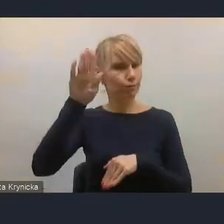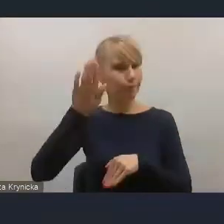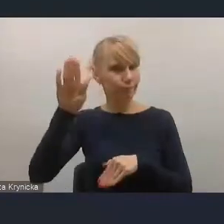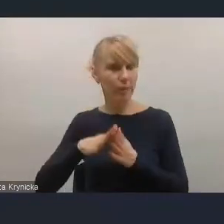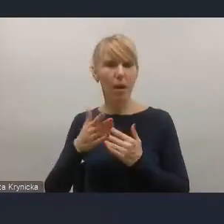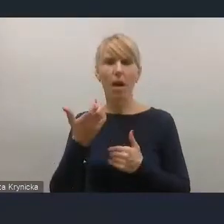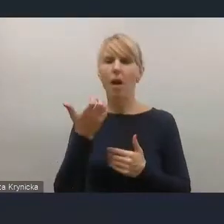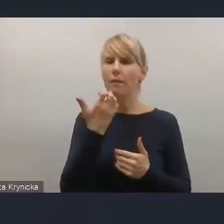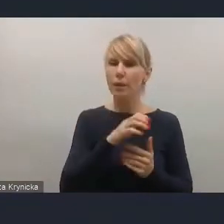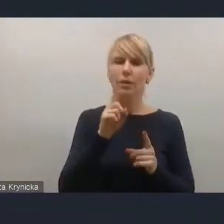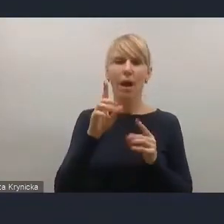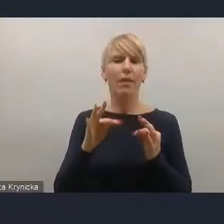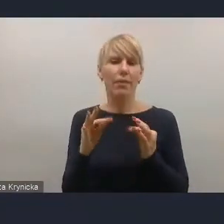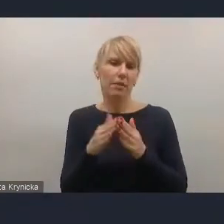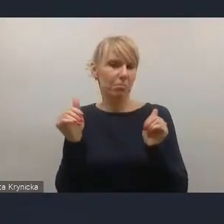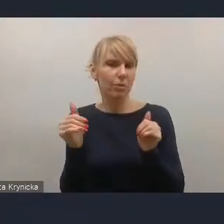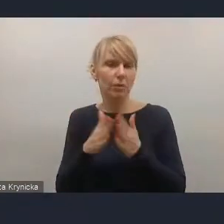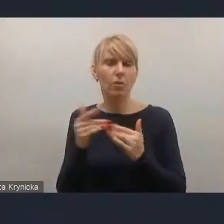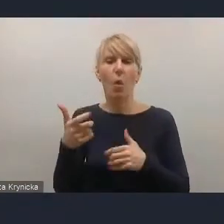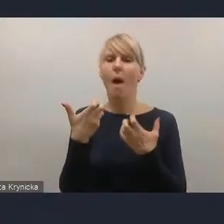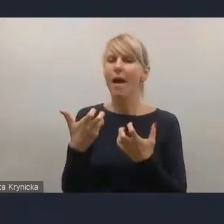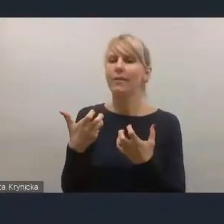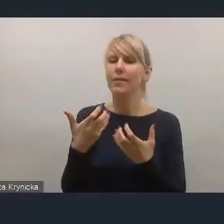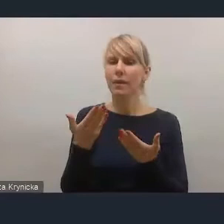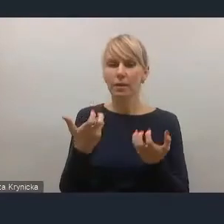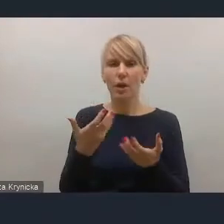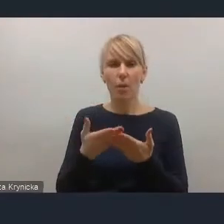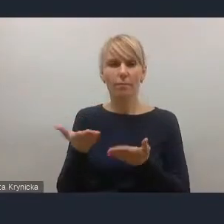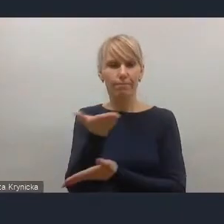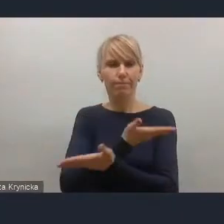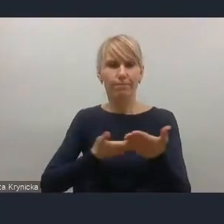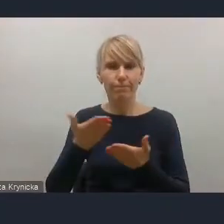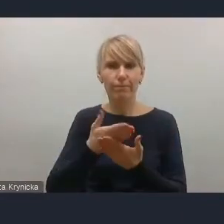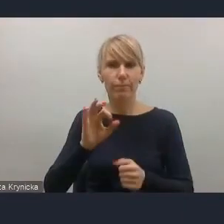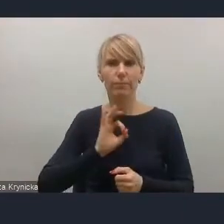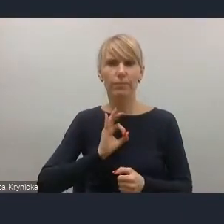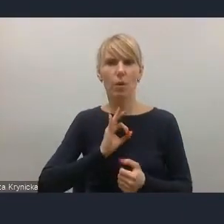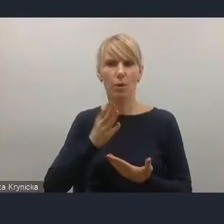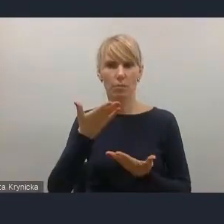to bardzo chętnie podzielę się kilkoma przemyśleniami, które też jakby wewnętrznie wypracowaliśmy